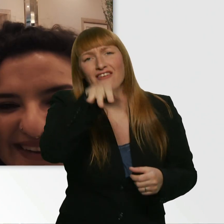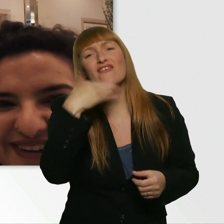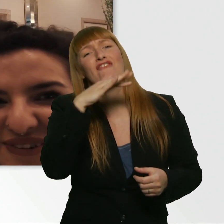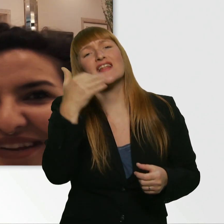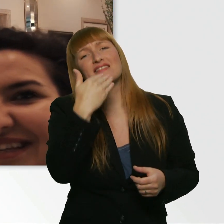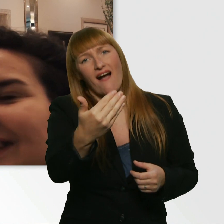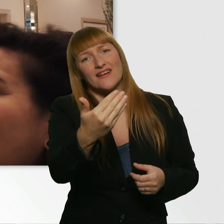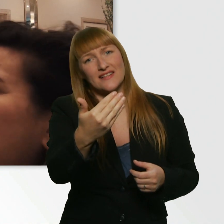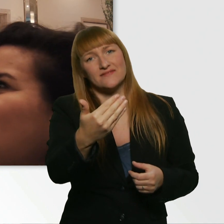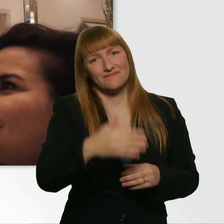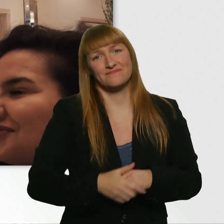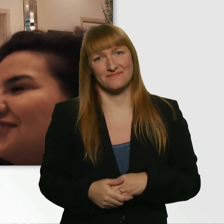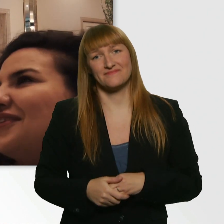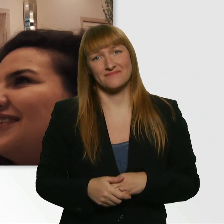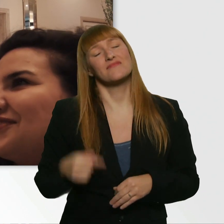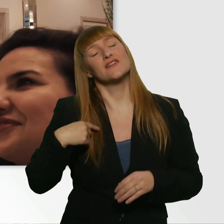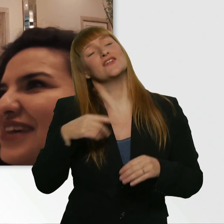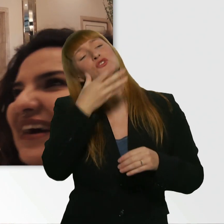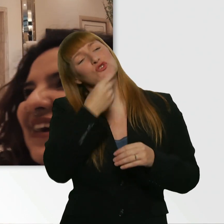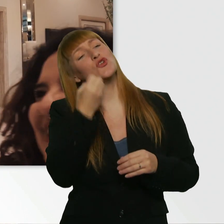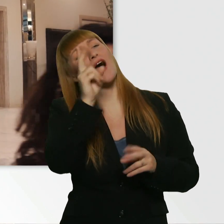Und ich wünsch Ihnen noch einen schönen Tag. - Gleichfalls.